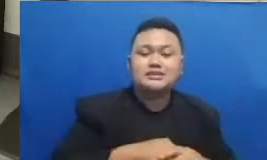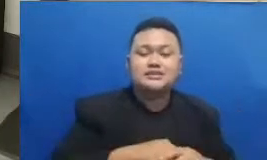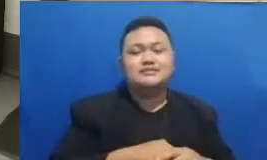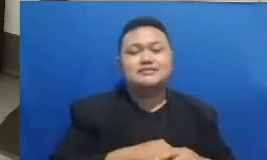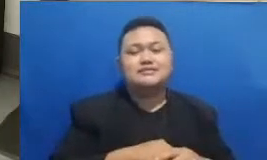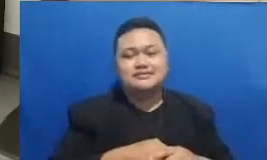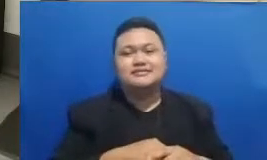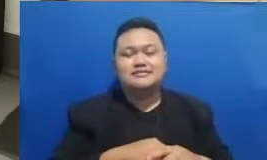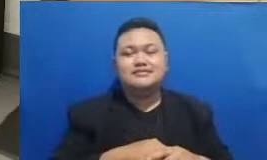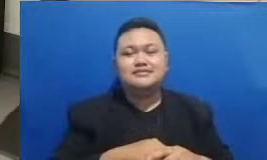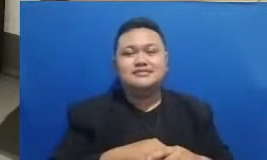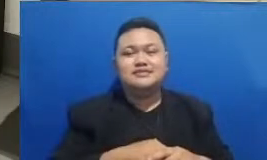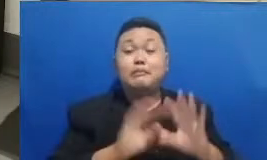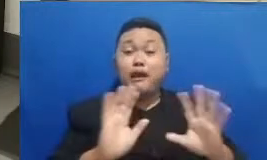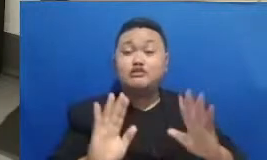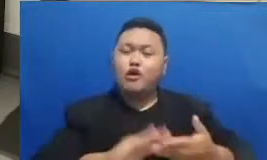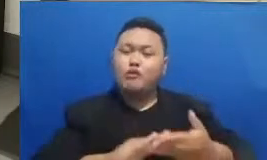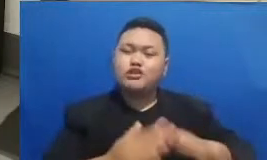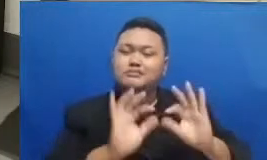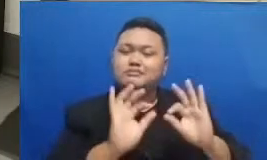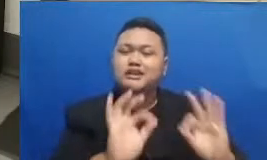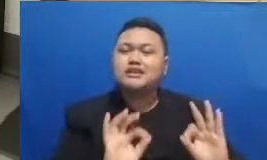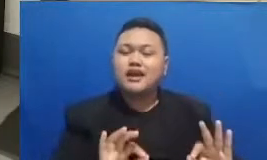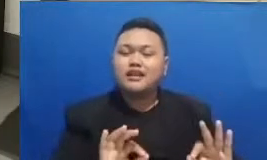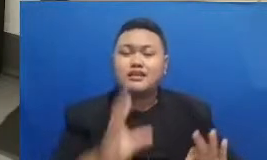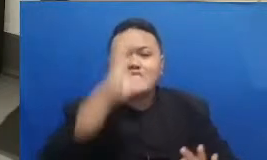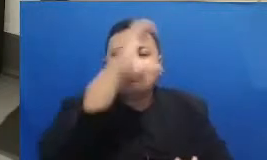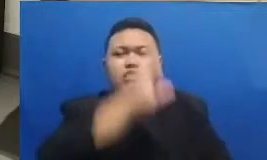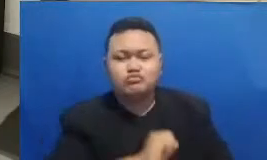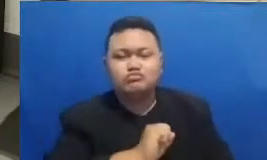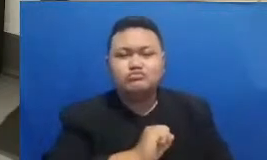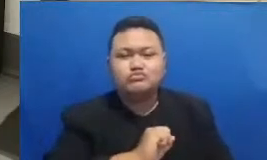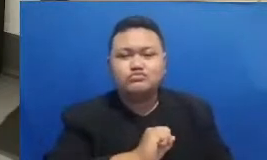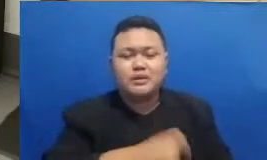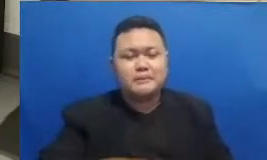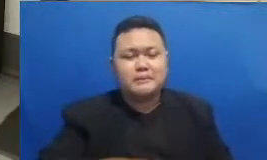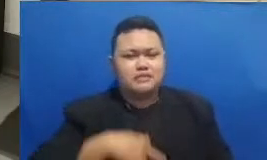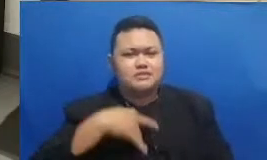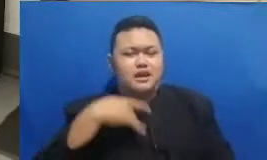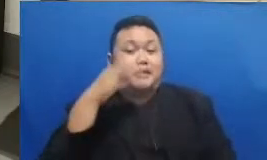pendidikan yang juga akan mengetahui dan juga merasakan manfaatnya walaupun misalnya mereka